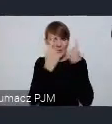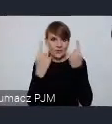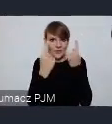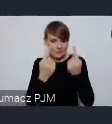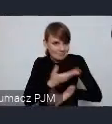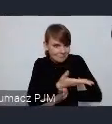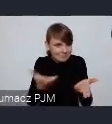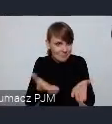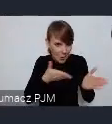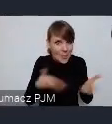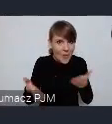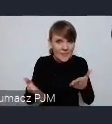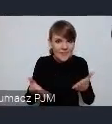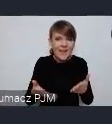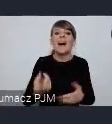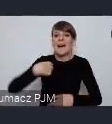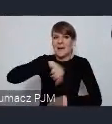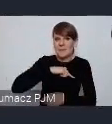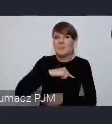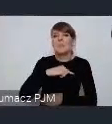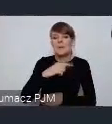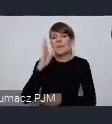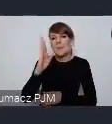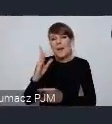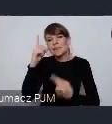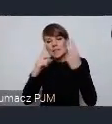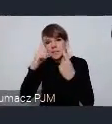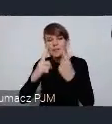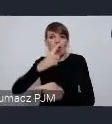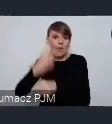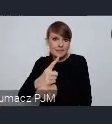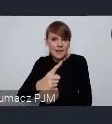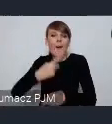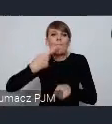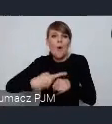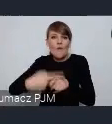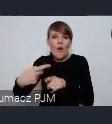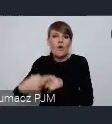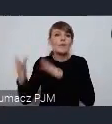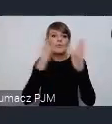Państwo gotowi, my w tym czasie podejmiemy decyzję i będziemy powoli przygotowywać program tego stoiska.